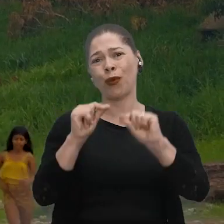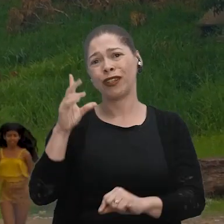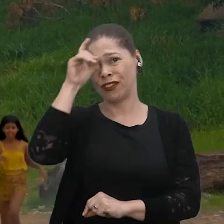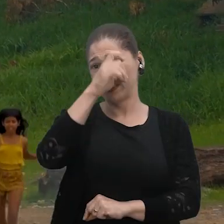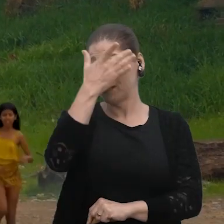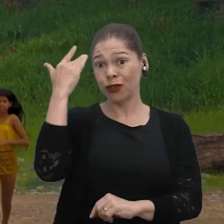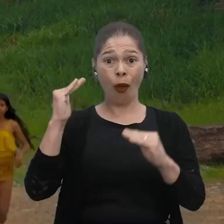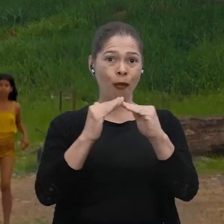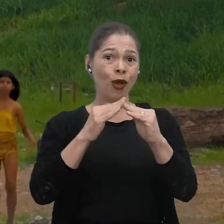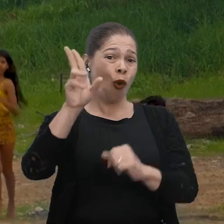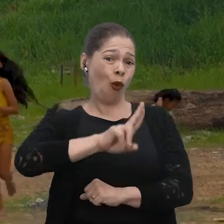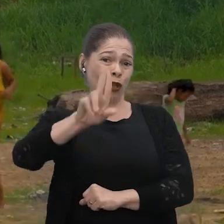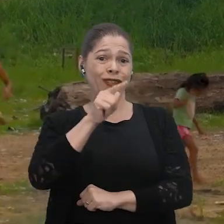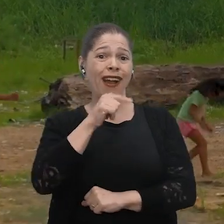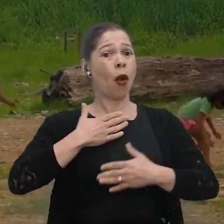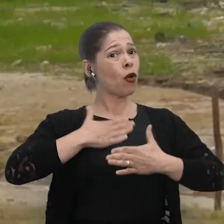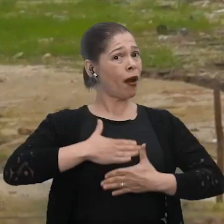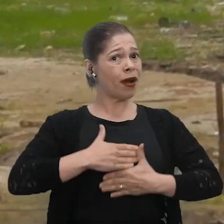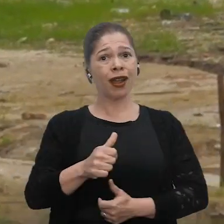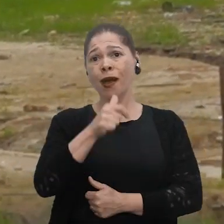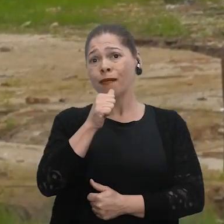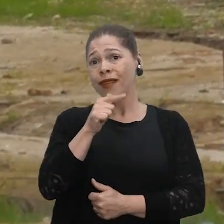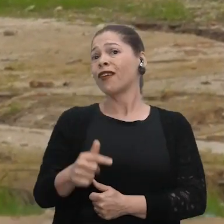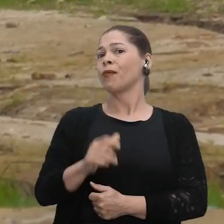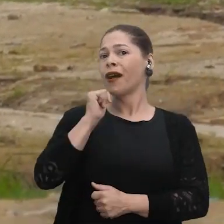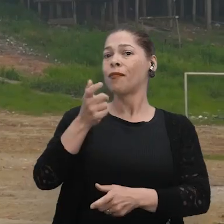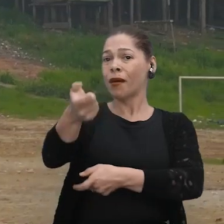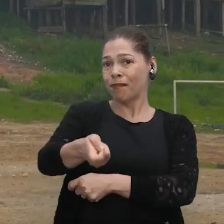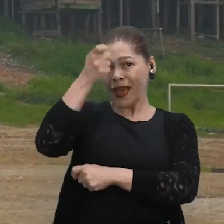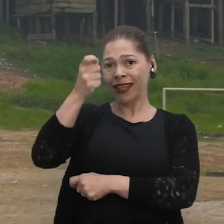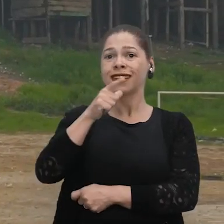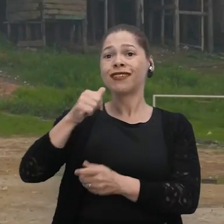As pessoas que moram aqui utilizam a água para tomar banho, beber água, pesca desse rio.